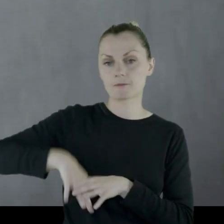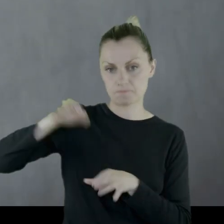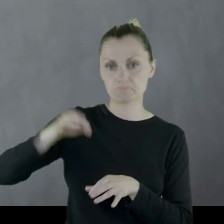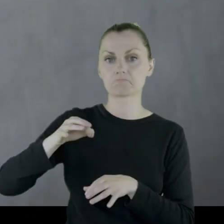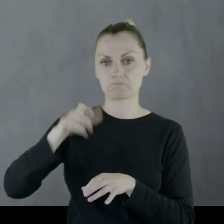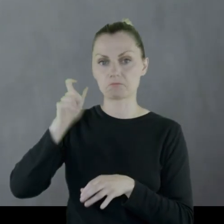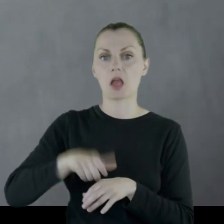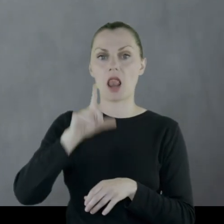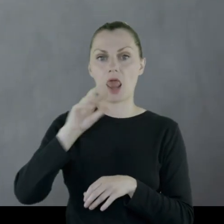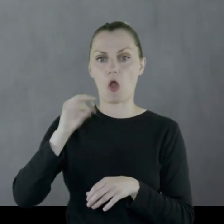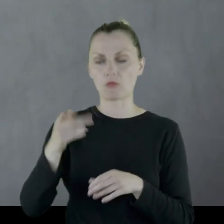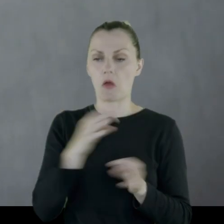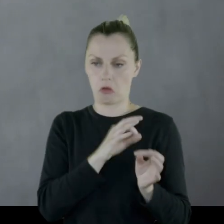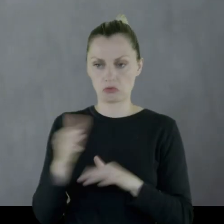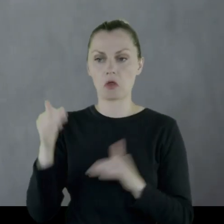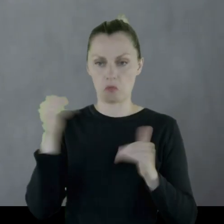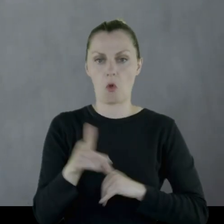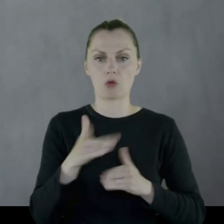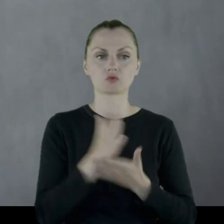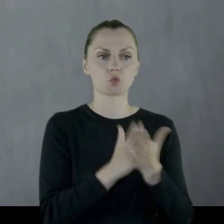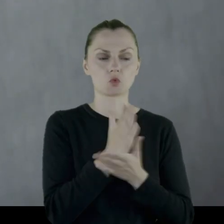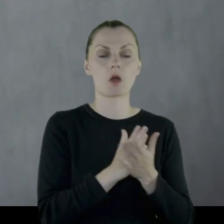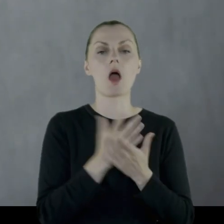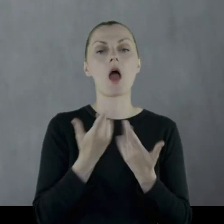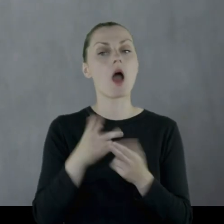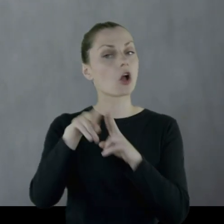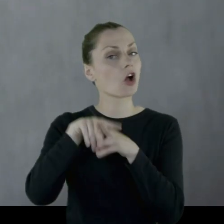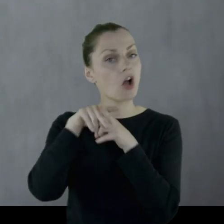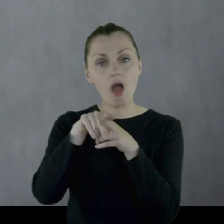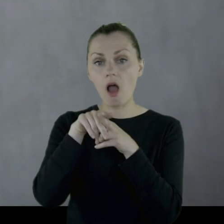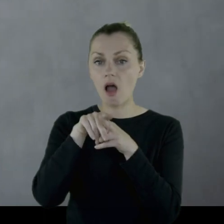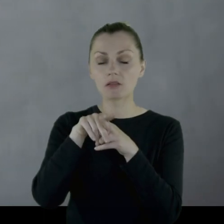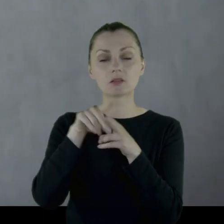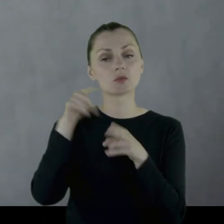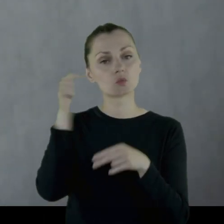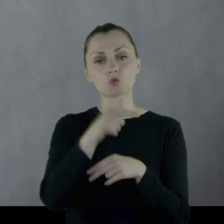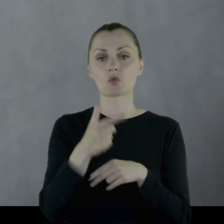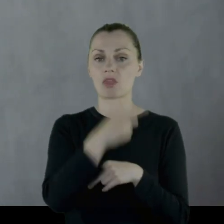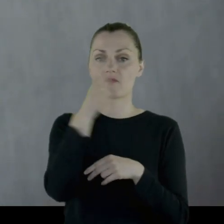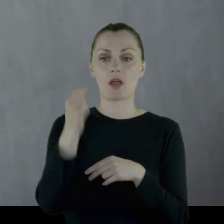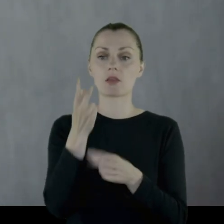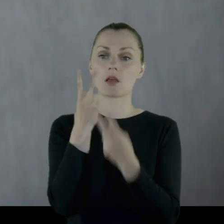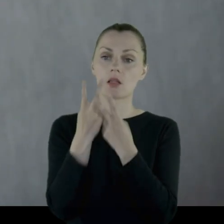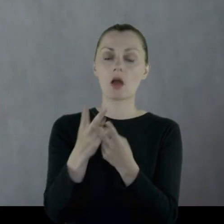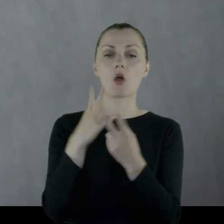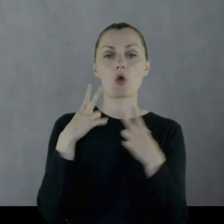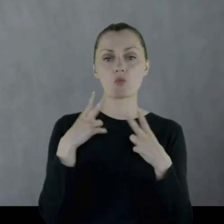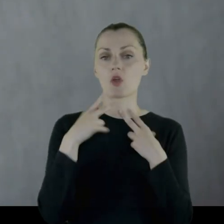Leon był od razu zdolny do służby, natomiast konia 2 dni nie należało siodłać.